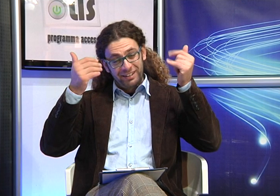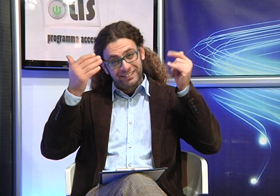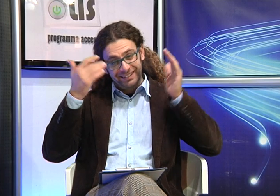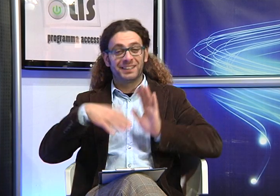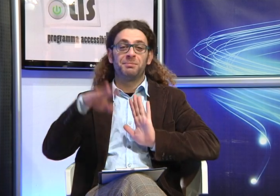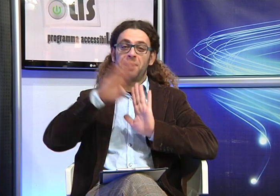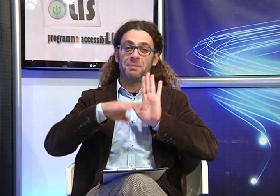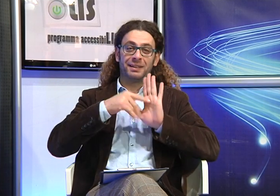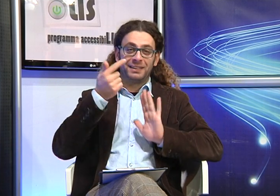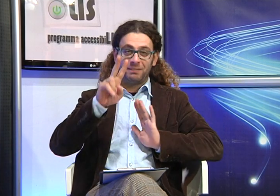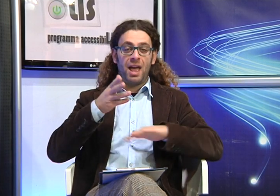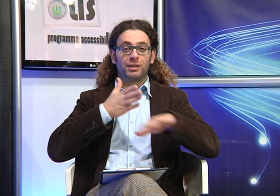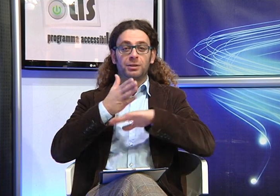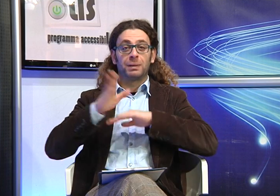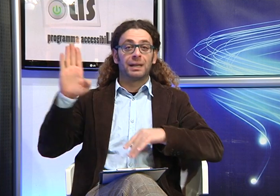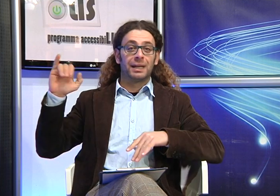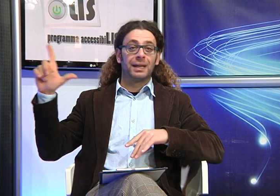Un saluto a tutti!